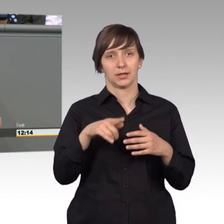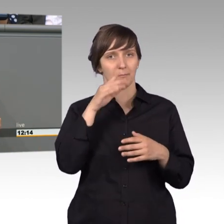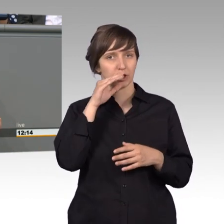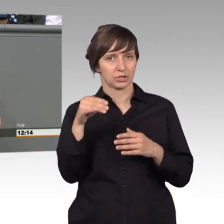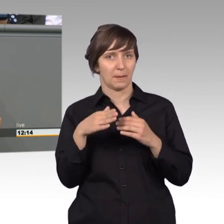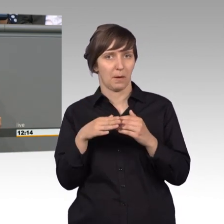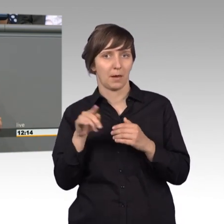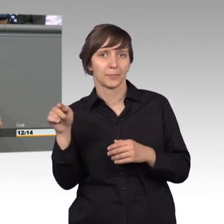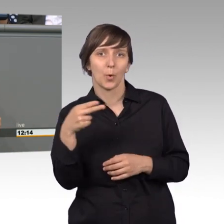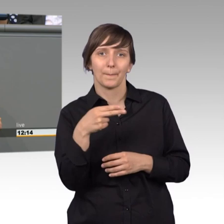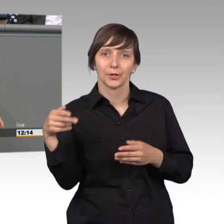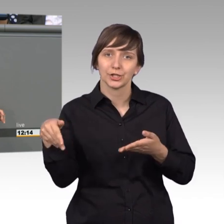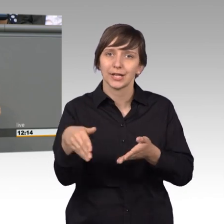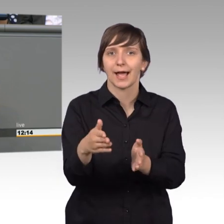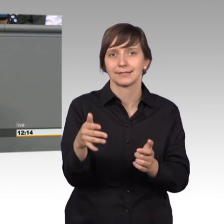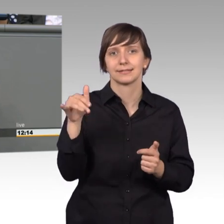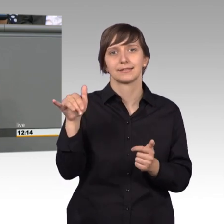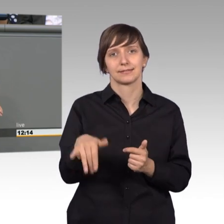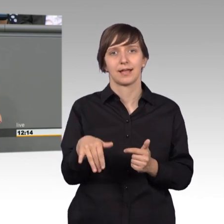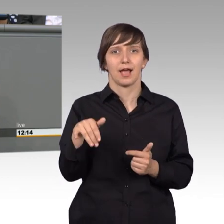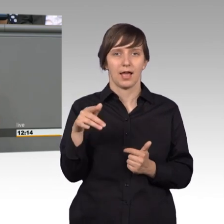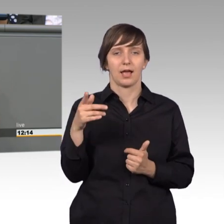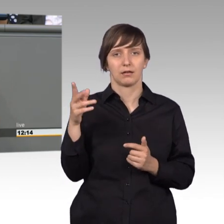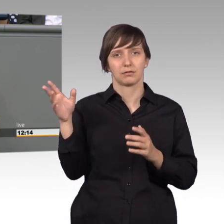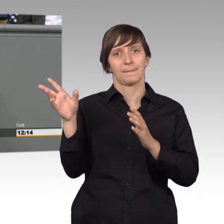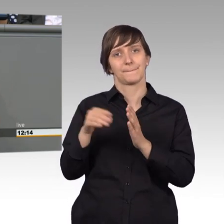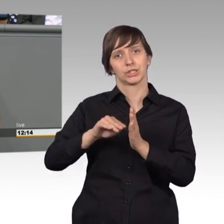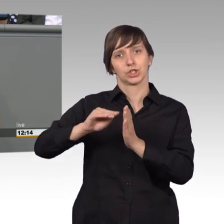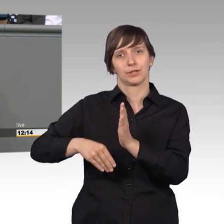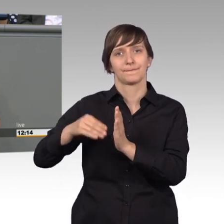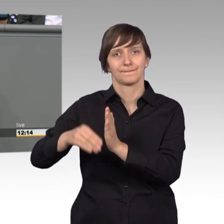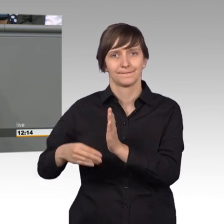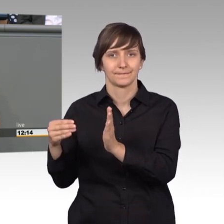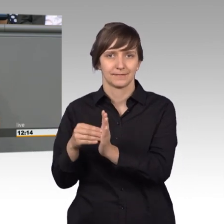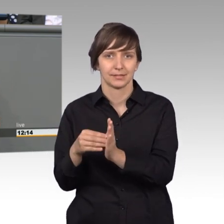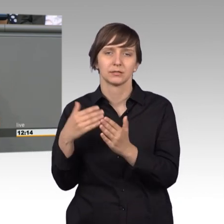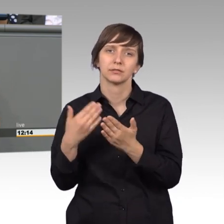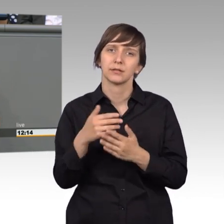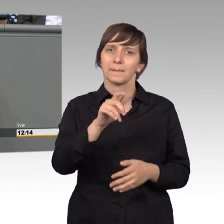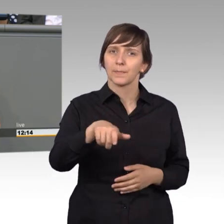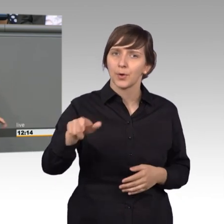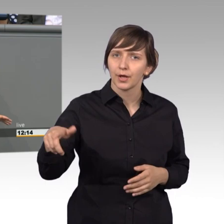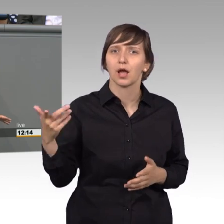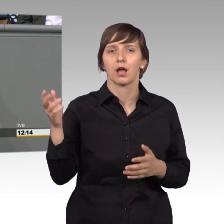Humboldtstraße, steht die sog. Bittschriftenlinde. Dort konnten die Bürger unter Friedrich dem Großen ihre Zettel